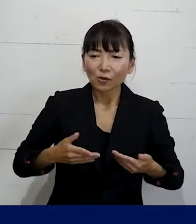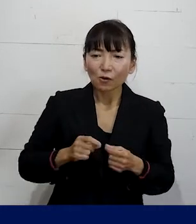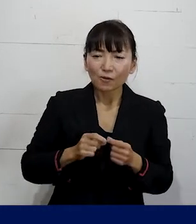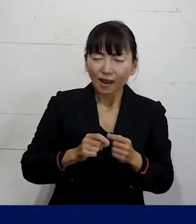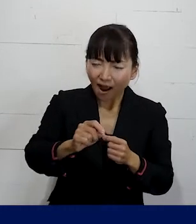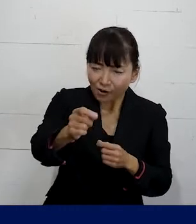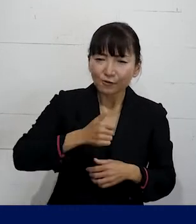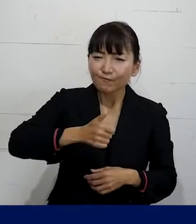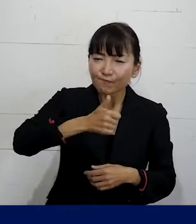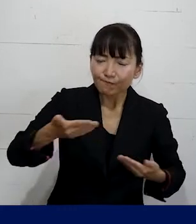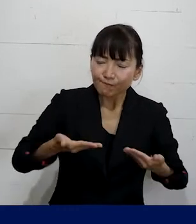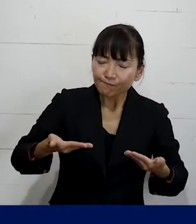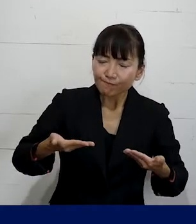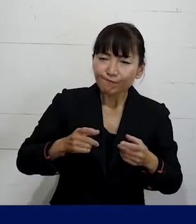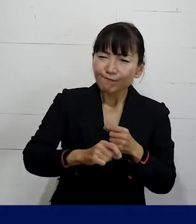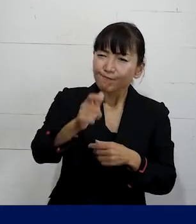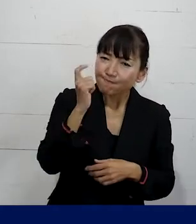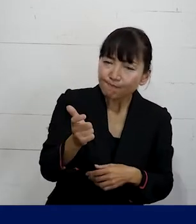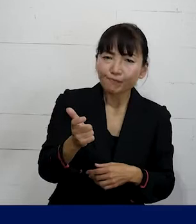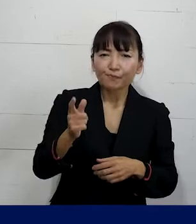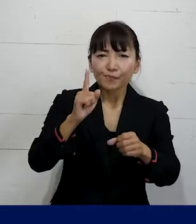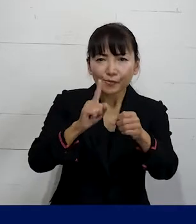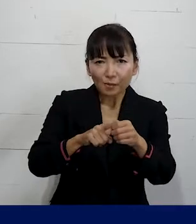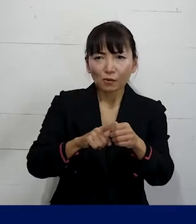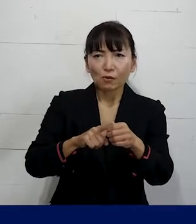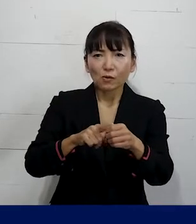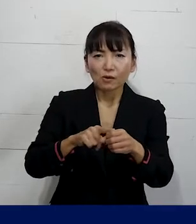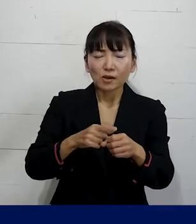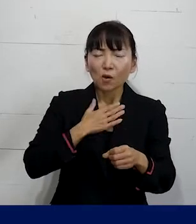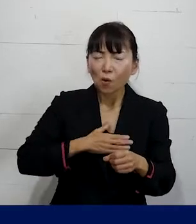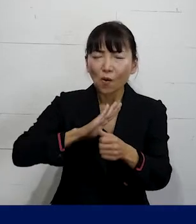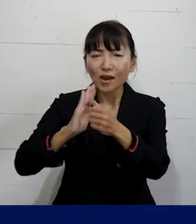その会社で働き続けるための環境を整えていく